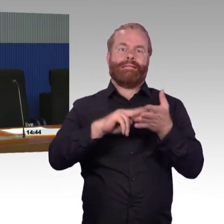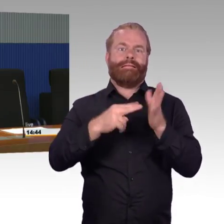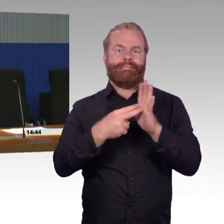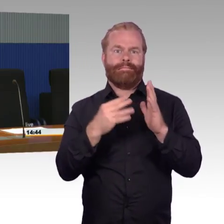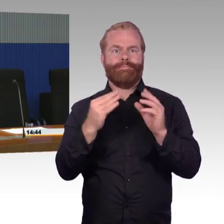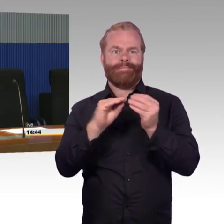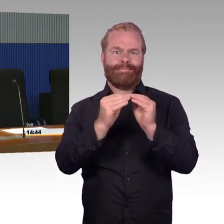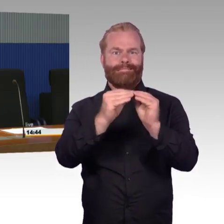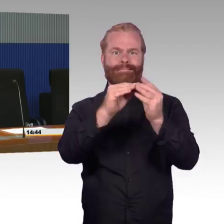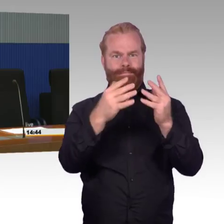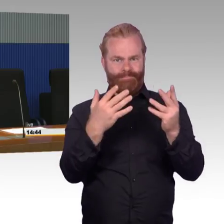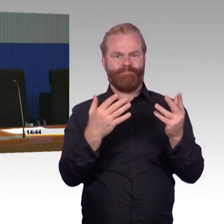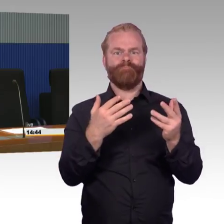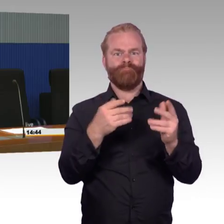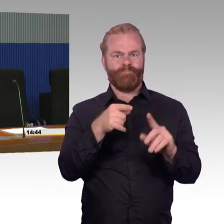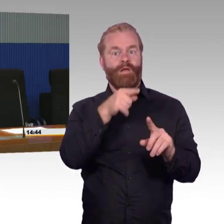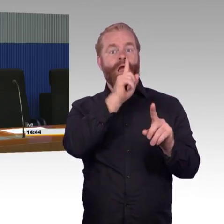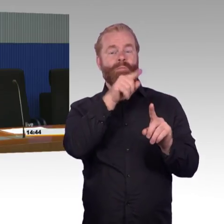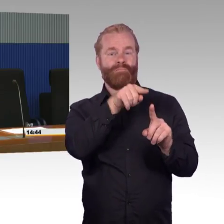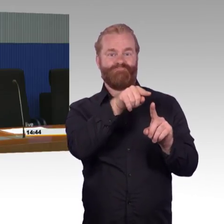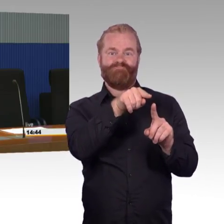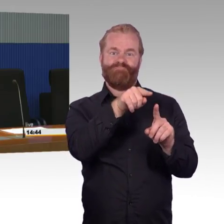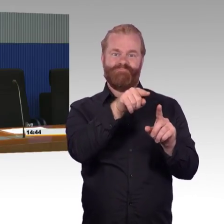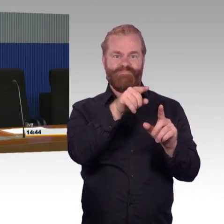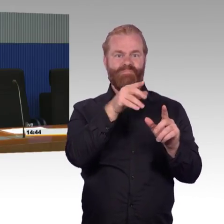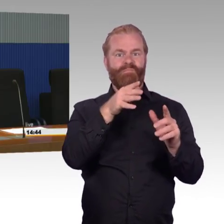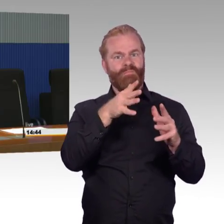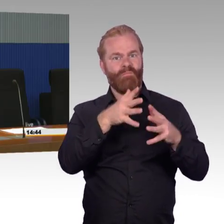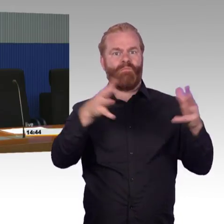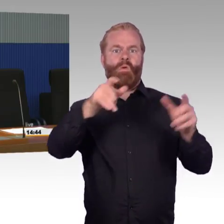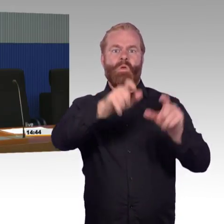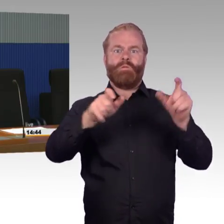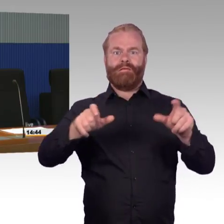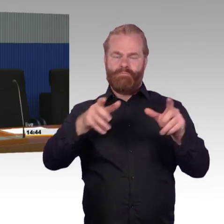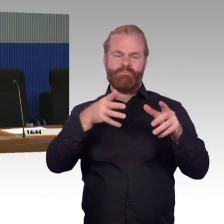der einen Koffer dabei hat. Die versuchen wir vordringlich zu umzubauen,